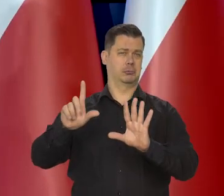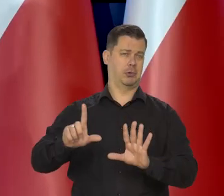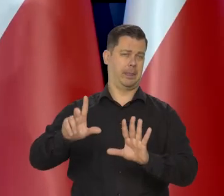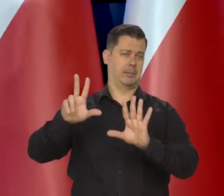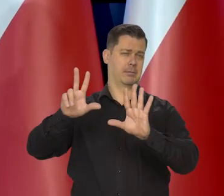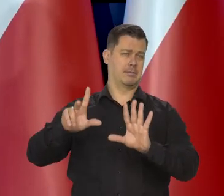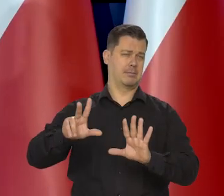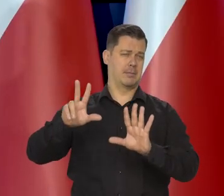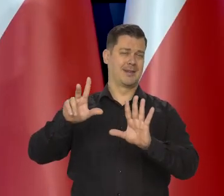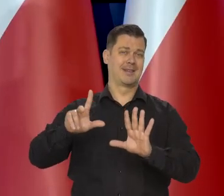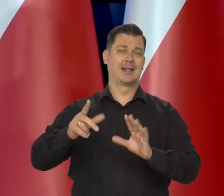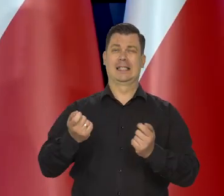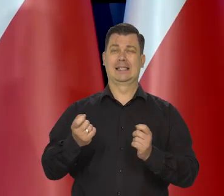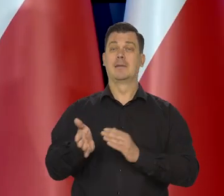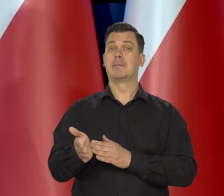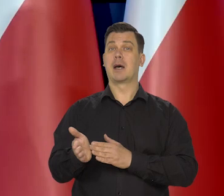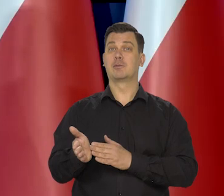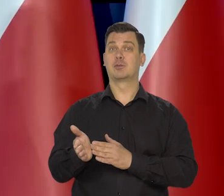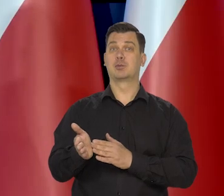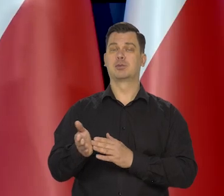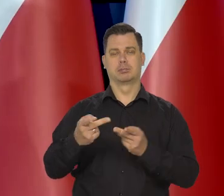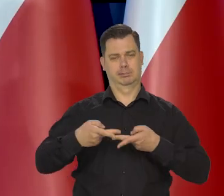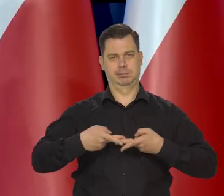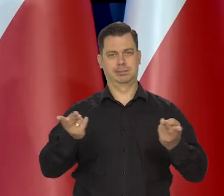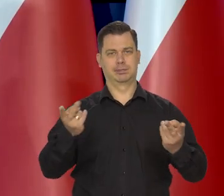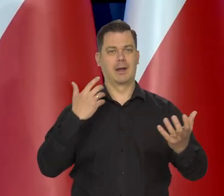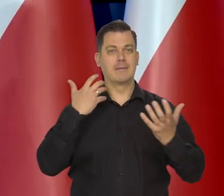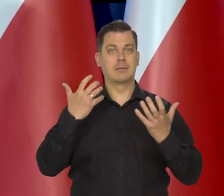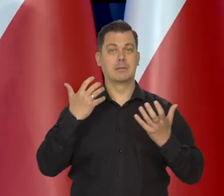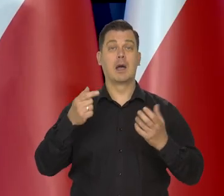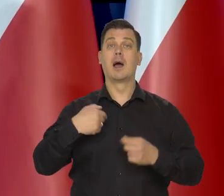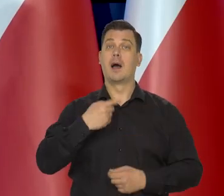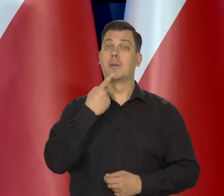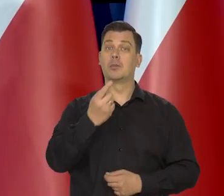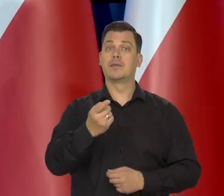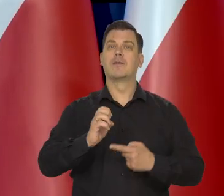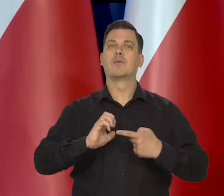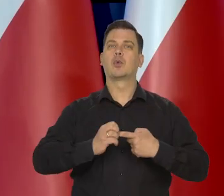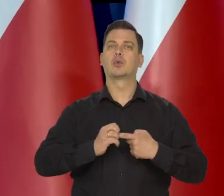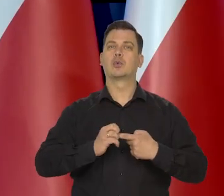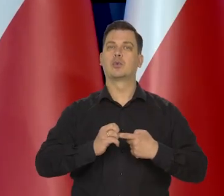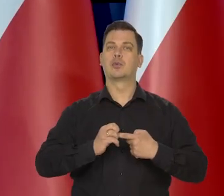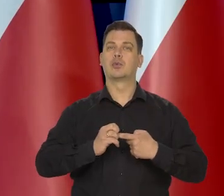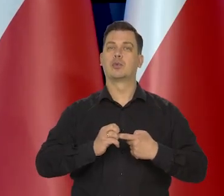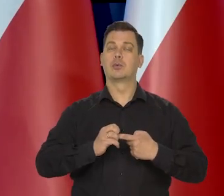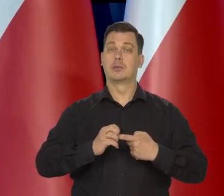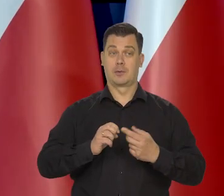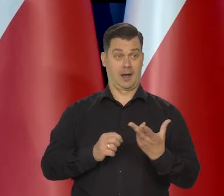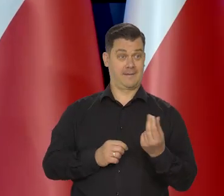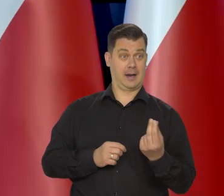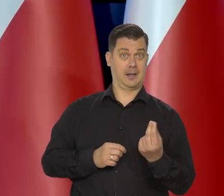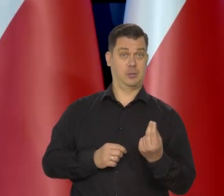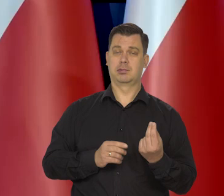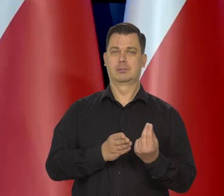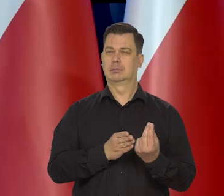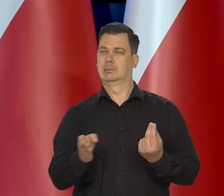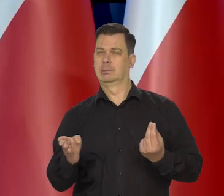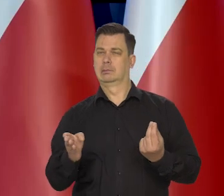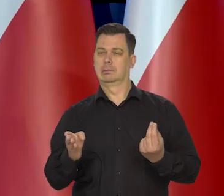Zobaczymy, będziemy mieli zaraz projekcie marcową, a ja mówię o grudniu. Bo to jest za kwartał, a ja mówię o tym trzecim miesiącu.